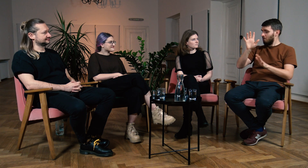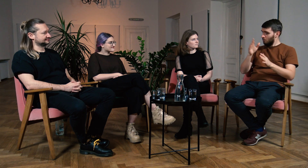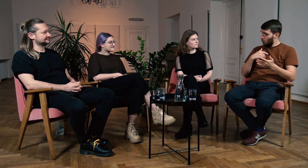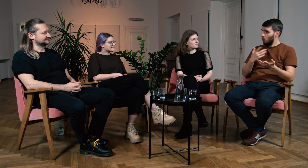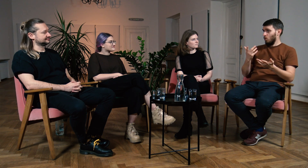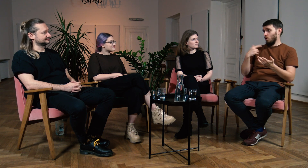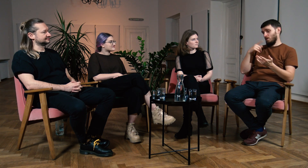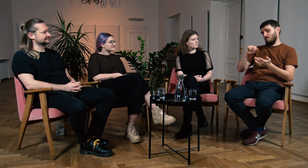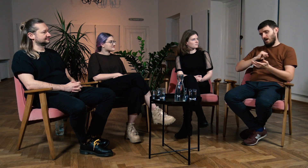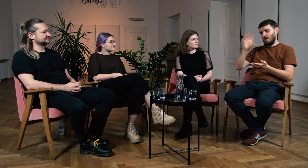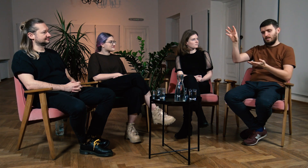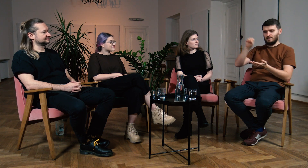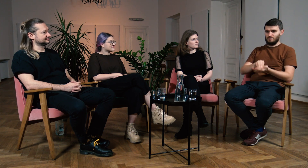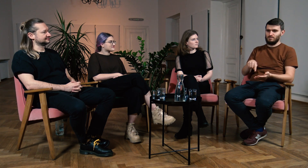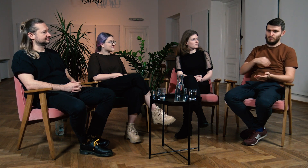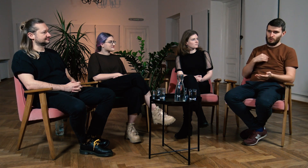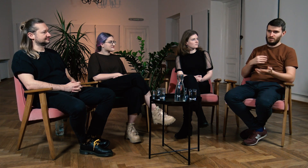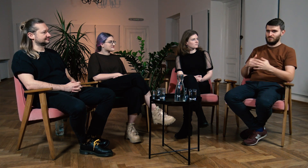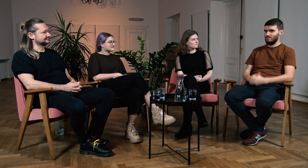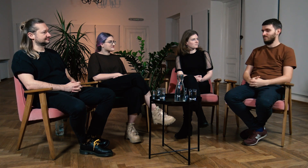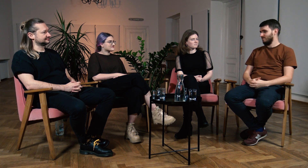Myślę, że fajnie byłoby wykorzystać to rozwiązanie również u nas, w Polsce.